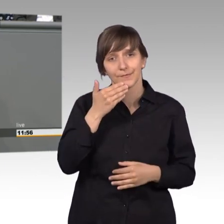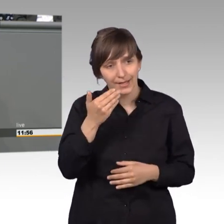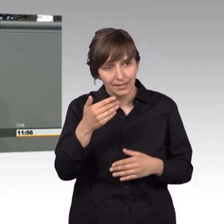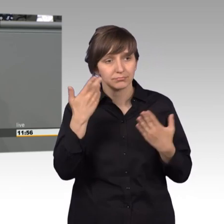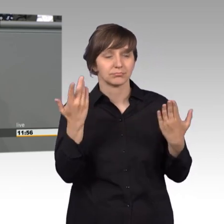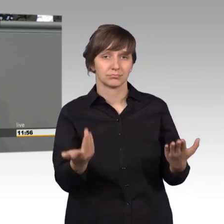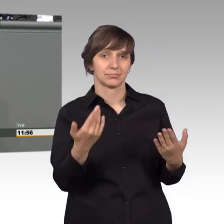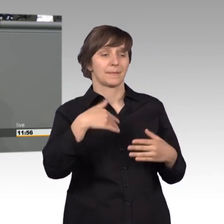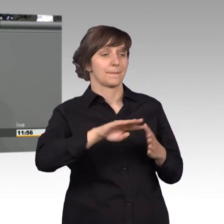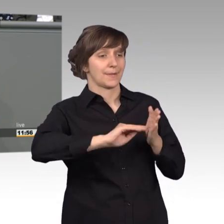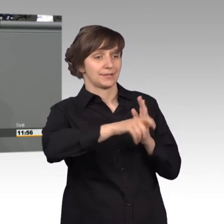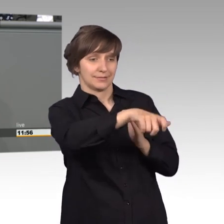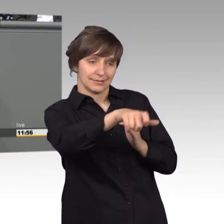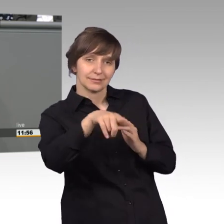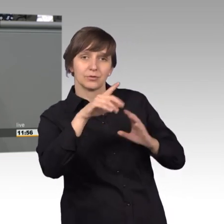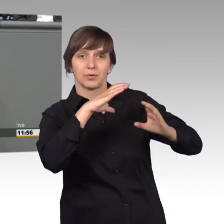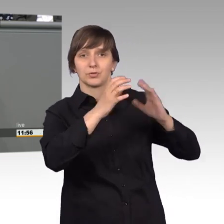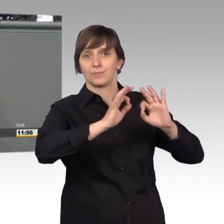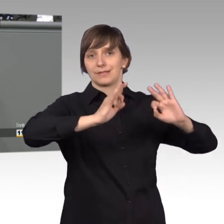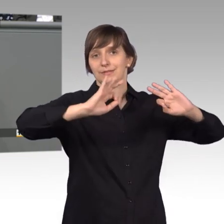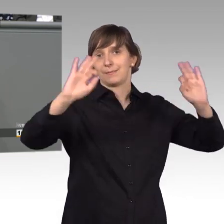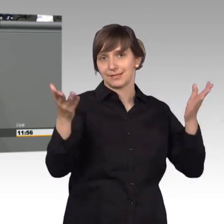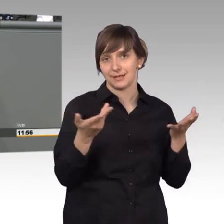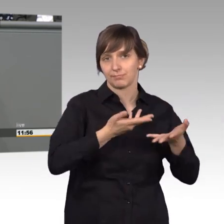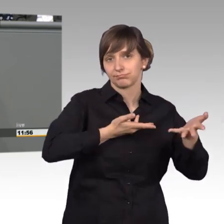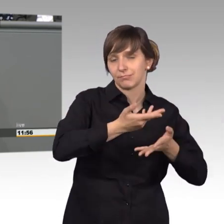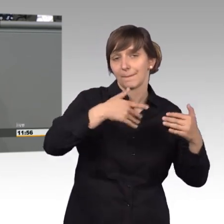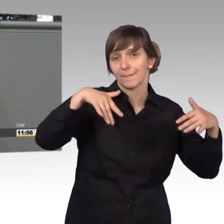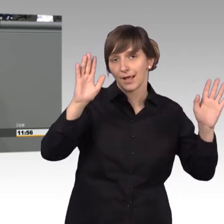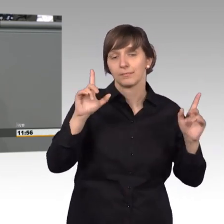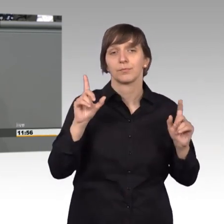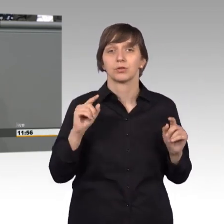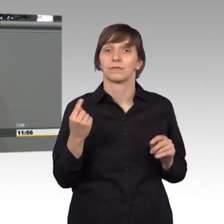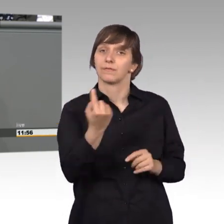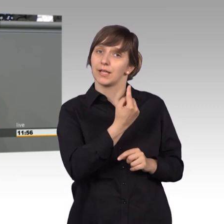mit den Petenten zu verbessern. Das heißt wir sollten die Hürden für das